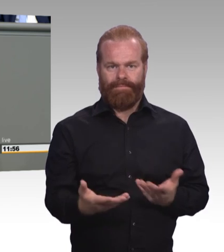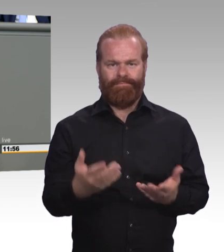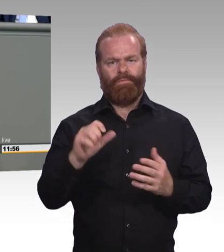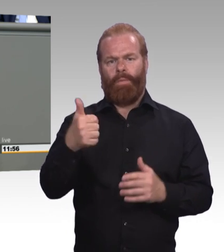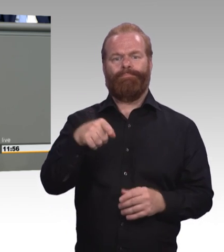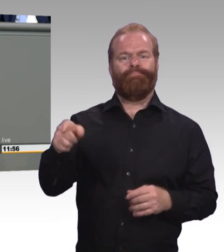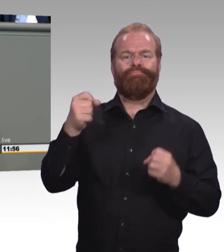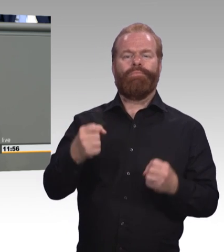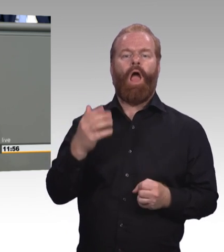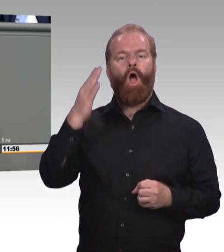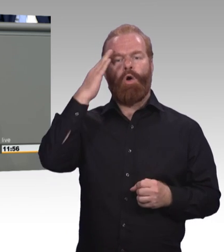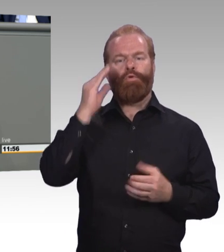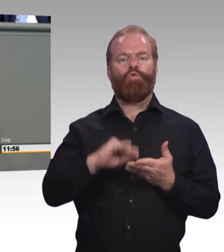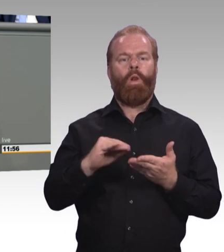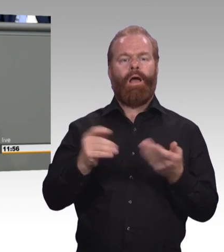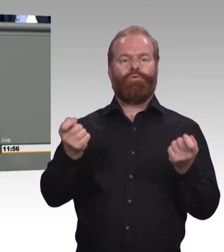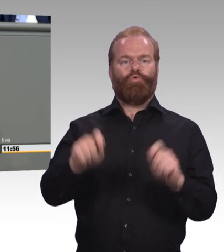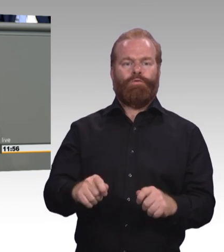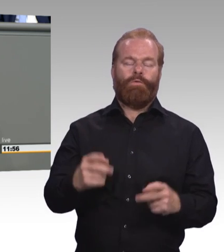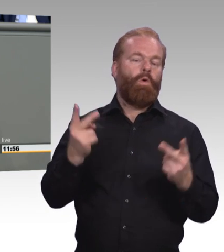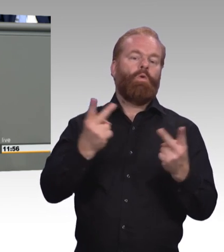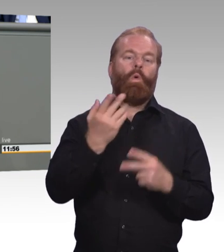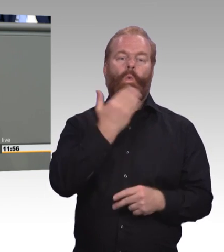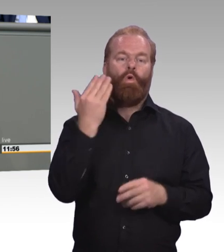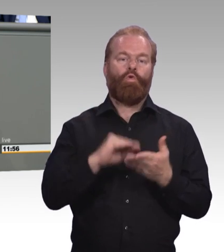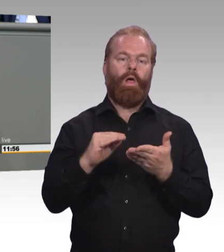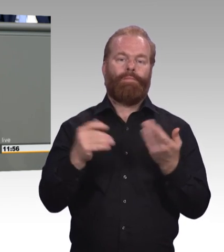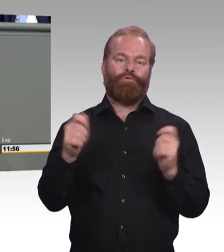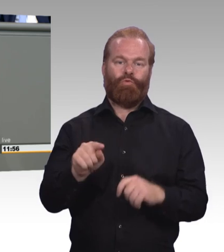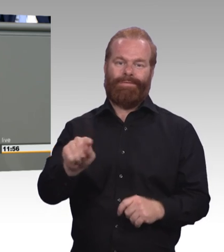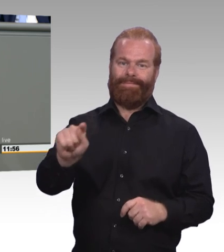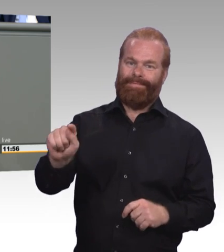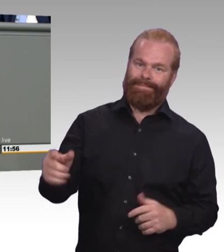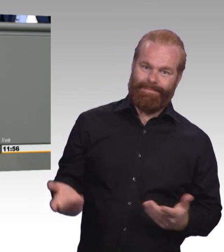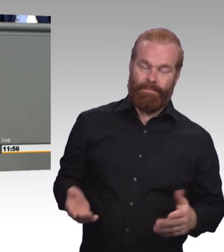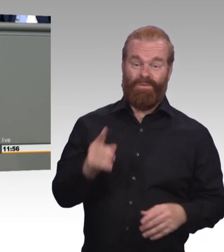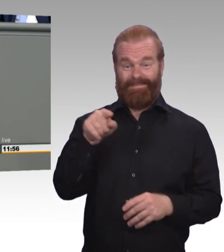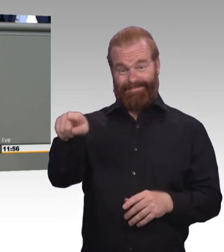schaffen überhaupt den Übergang in die berufliche Ausbildung. Und auch hier ist das der direkte Weg